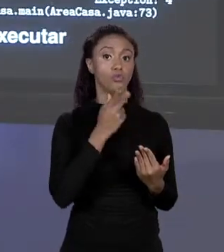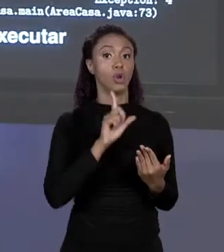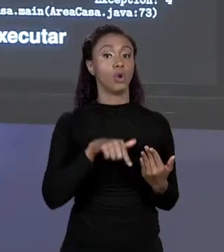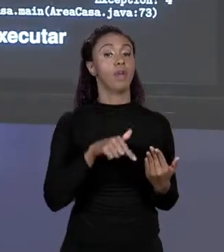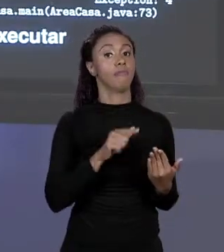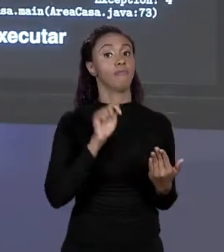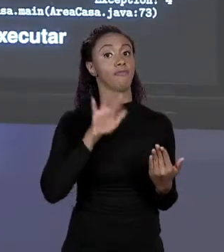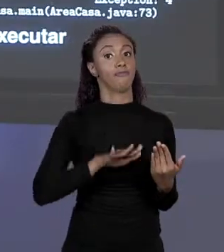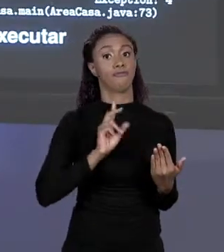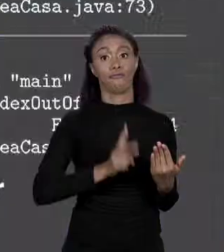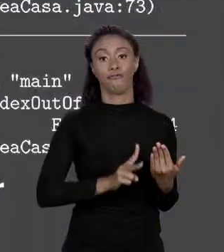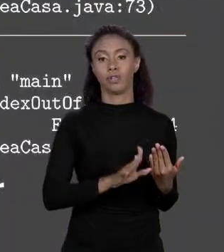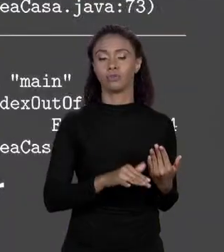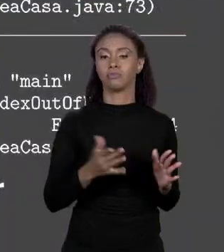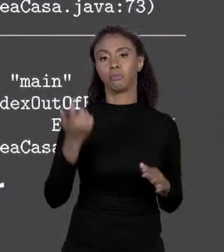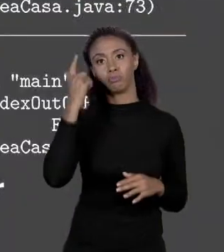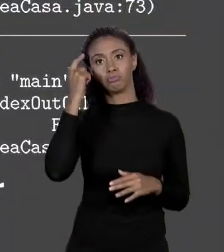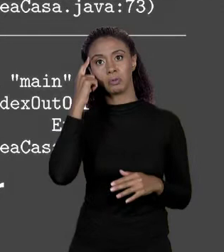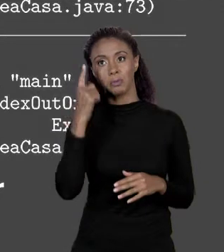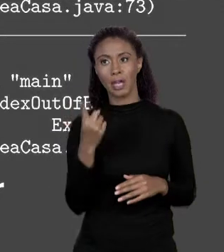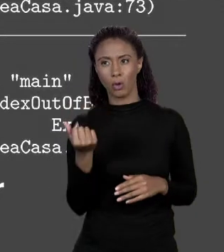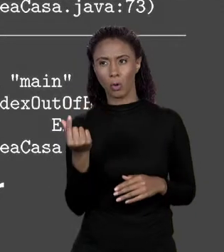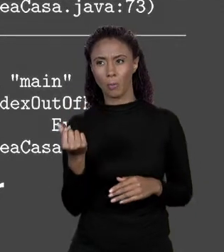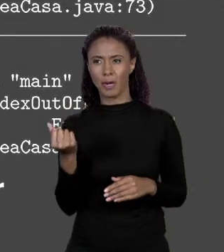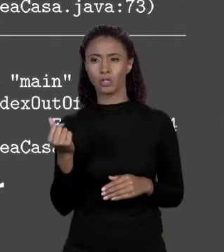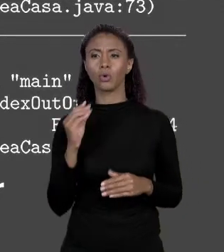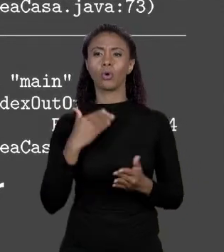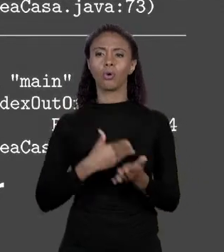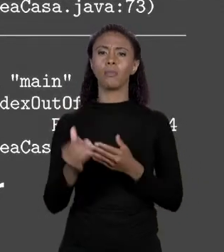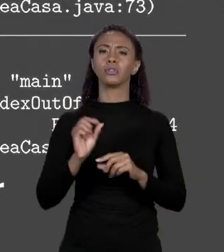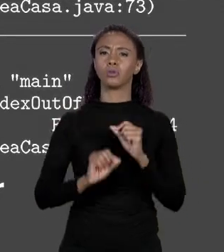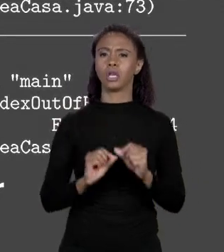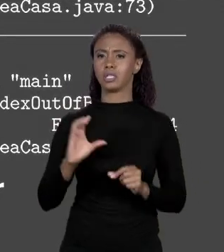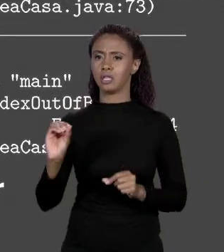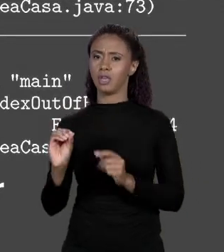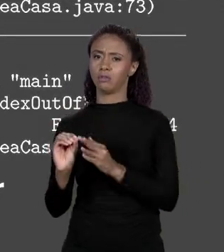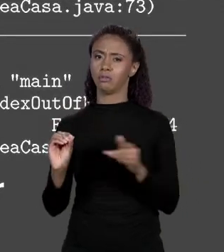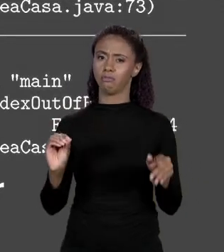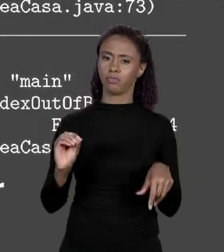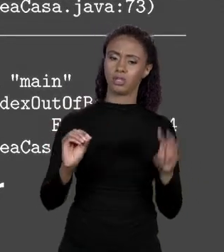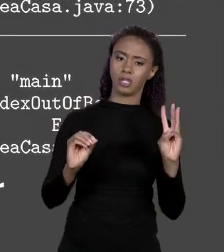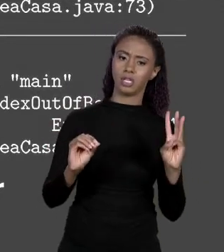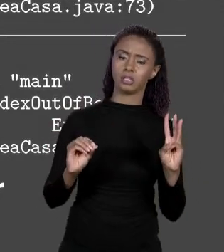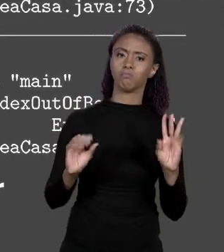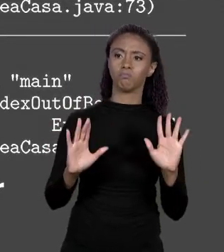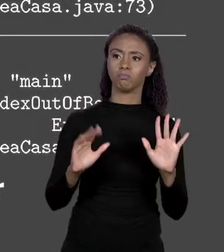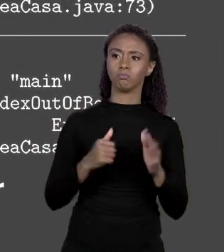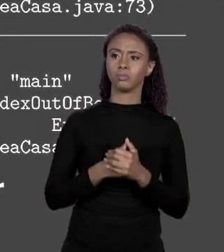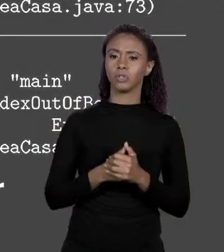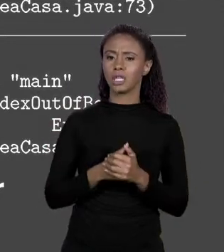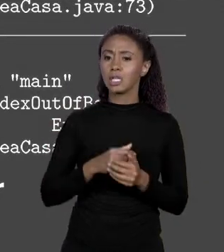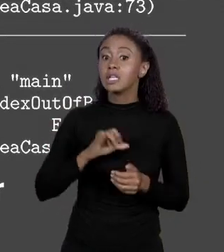PENSAR QUE O MEU PREÇOS ELE VAI DE 0 A 3, SÃO 4 ELEMENTOS ENTÃO SE EU TENTAR ACESSAR UM ALIMENTO DE ÍNDICE MENOS 1.